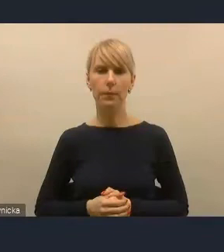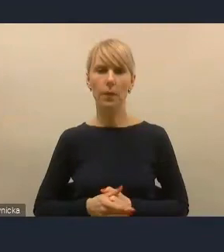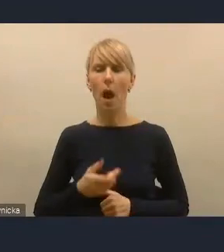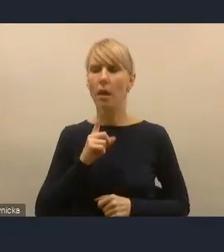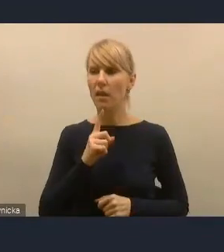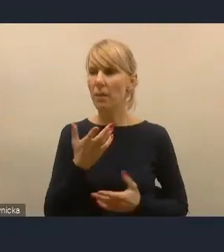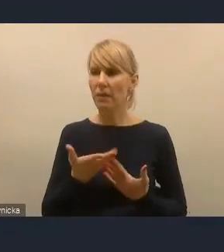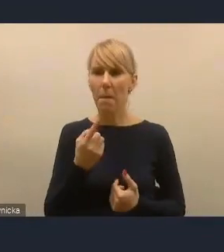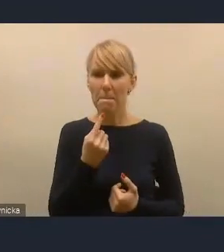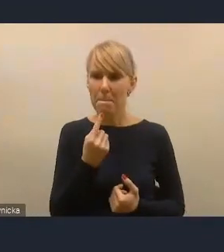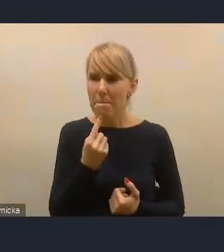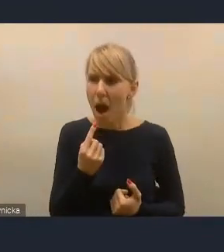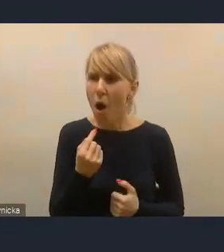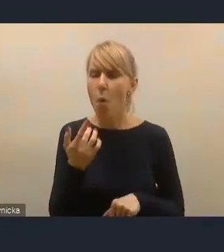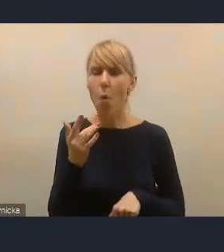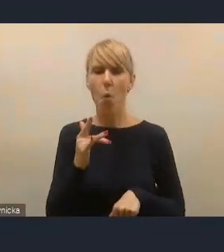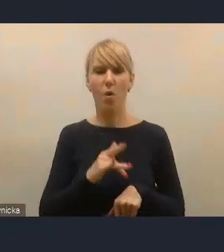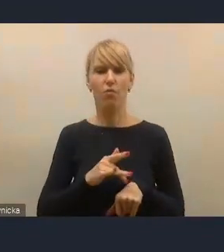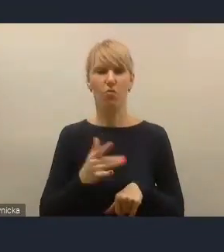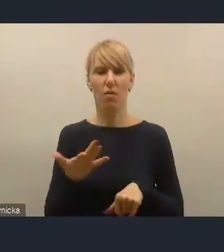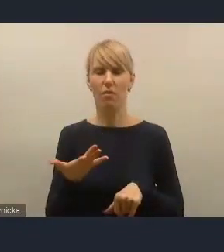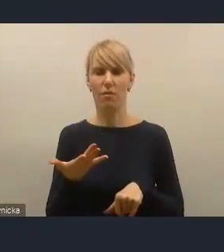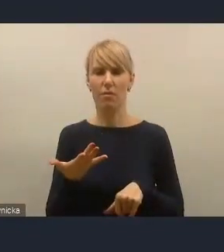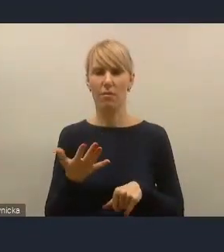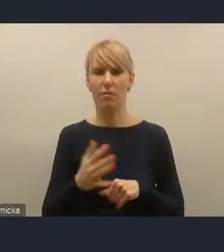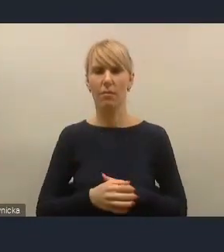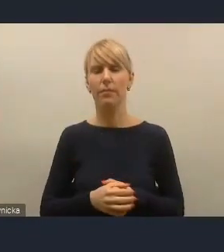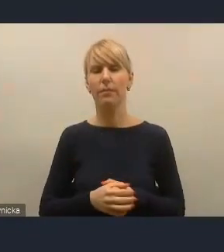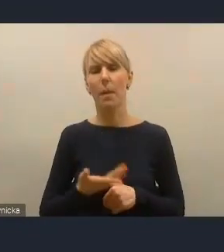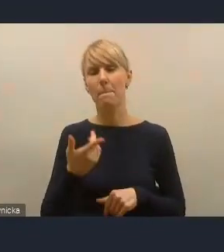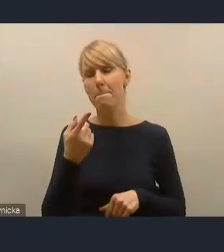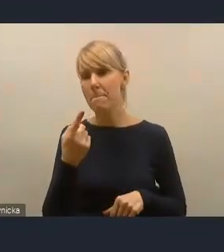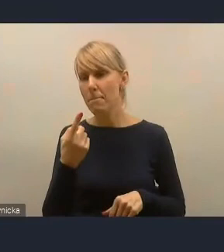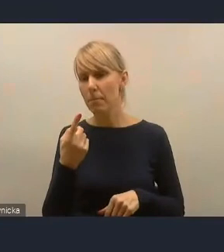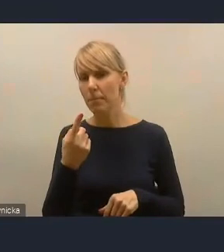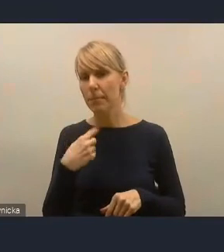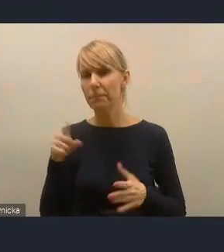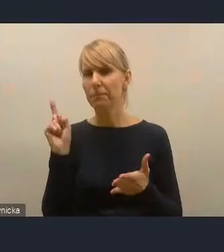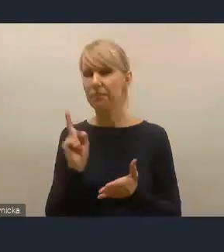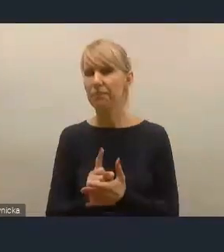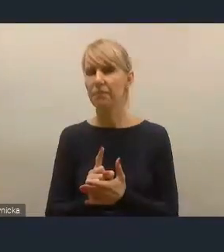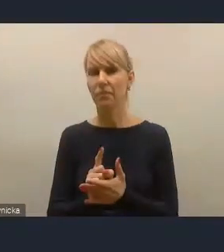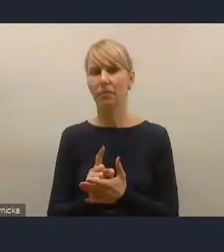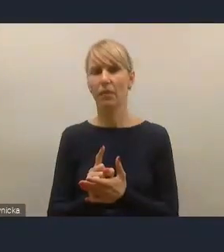że tak powiem, skuteczny i częsty, więc moją intencją była myśl właśnie socjologiczna,